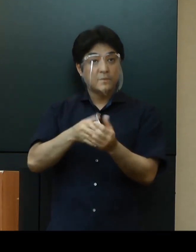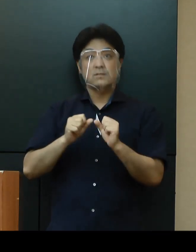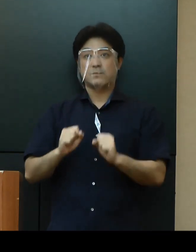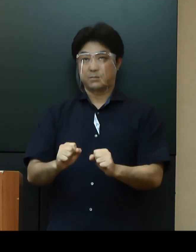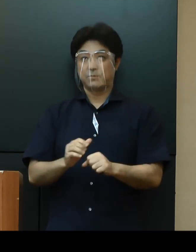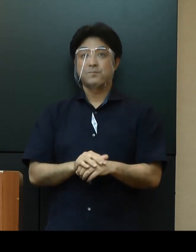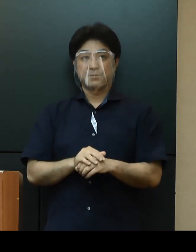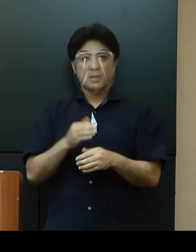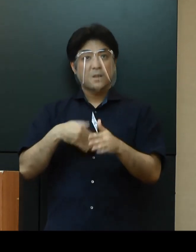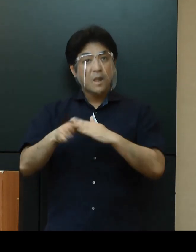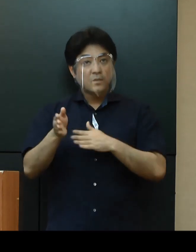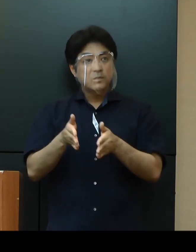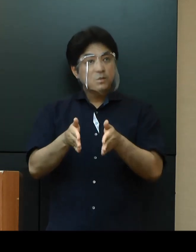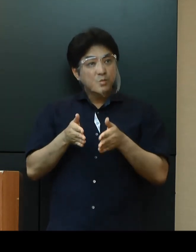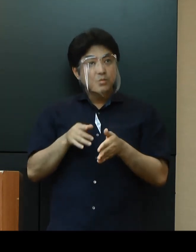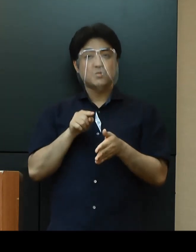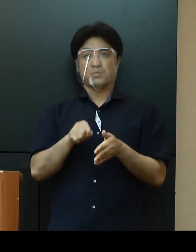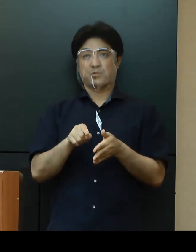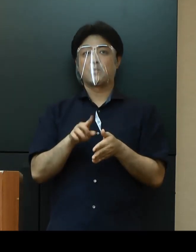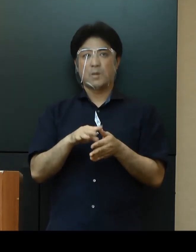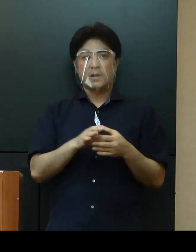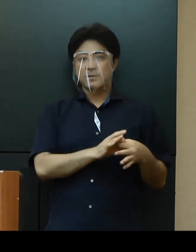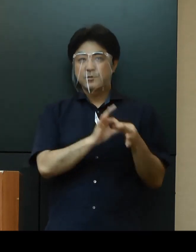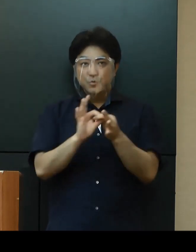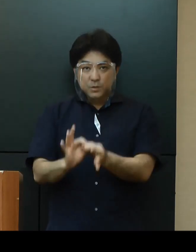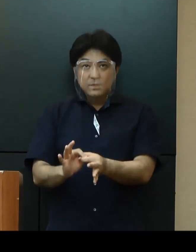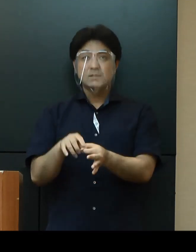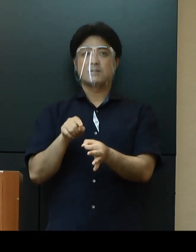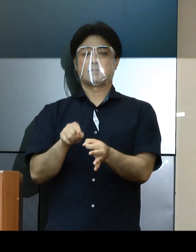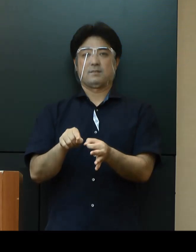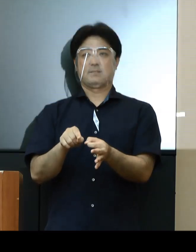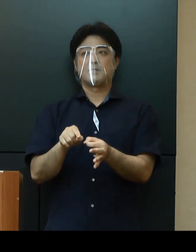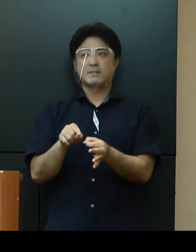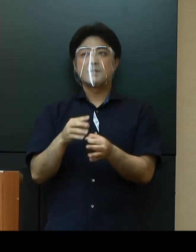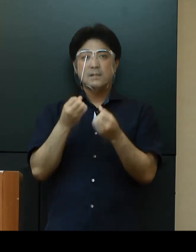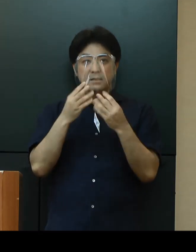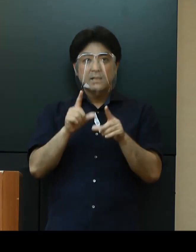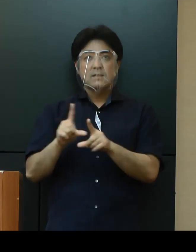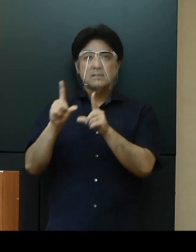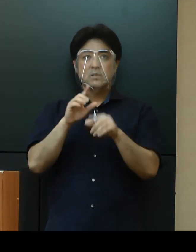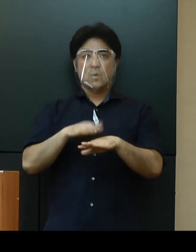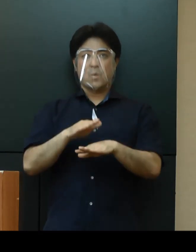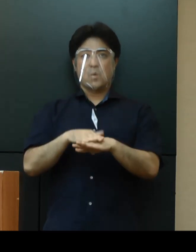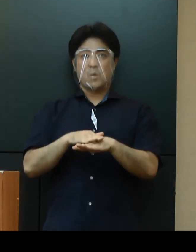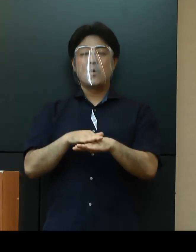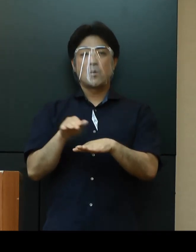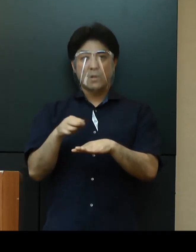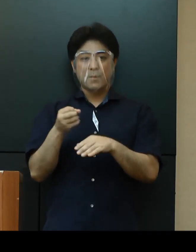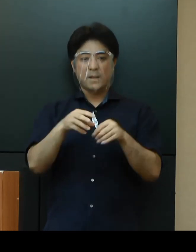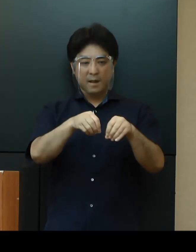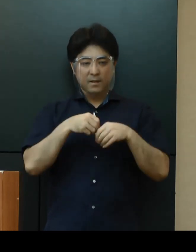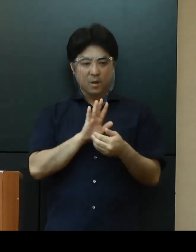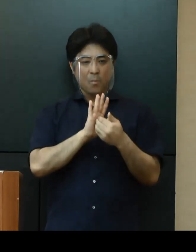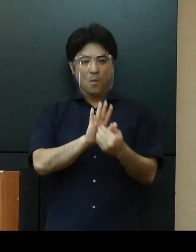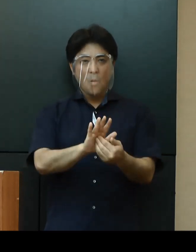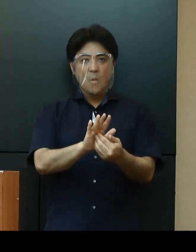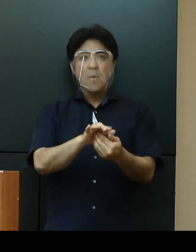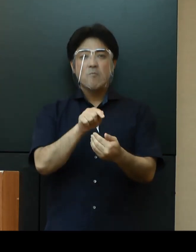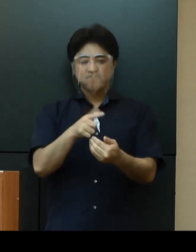「外出自粛」に関しては、引き続き「新しい生活様式」に即した感染予防策の徹底をお願いします